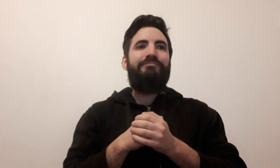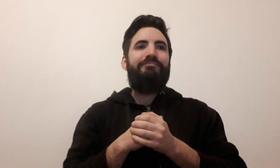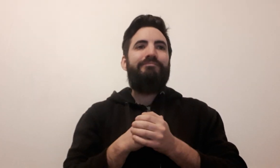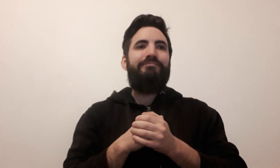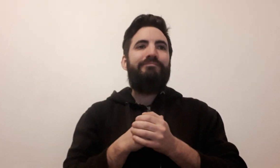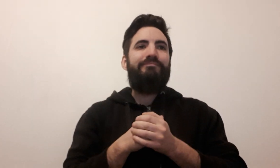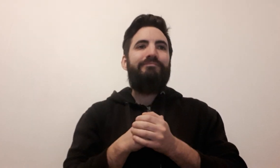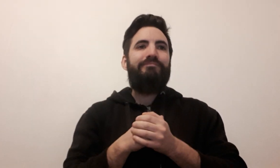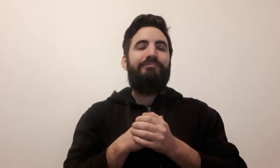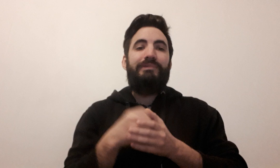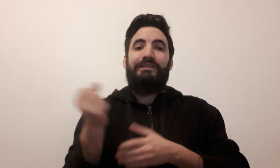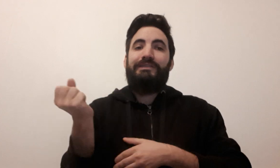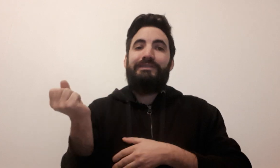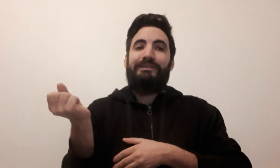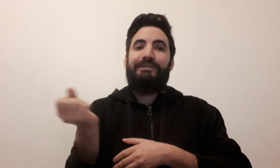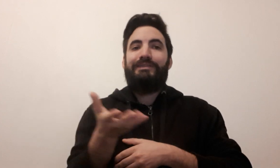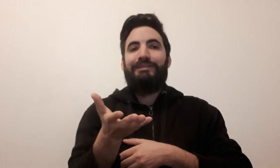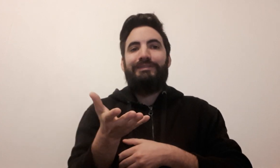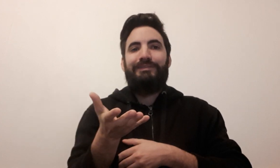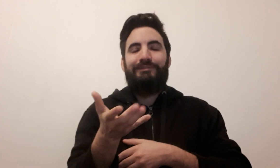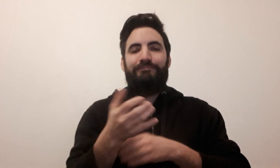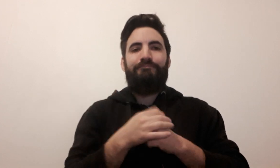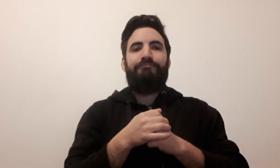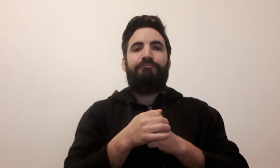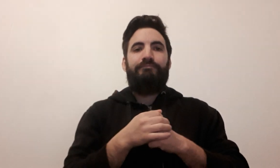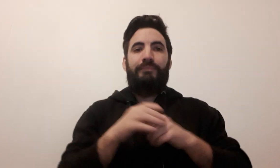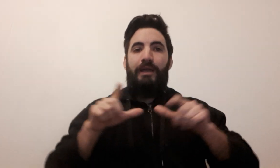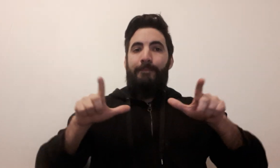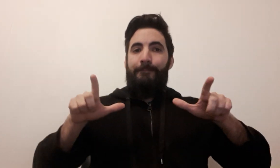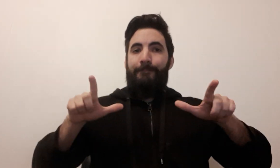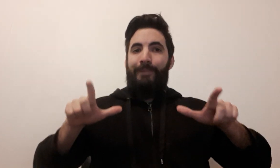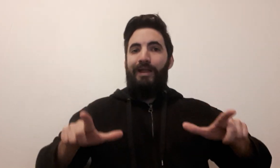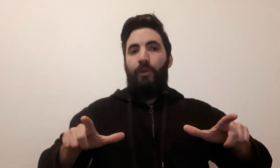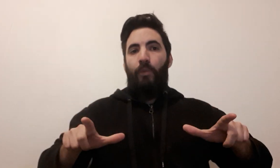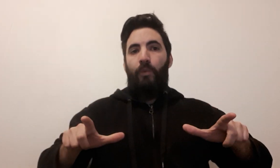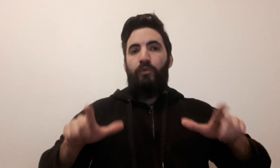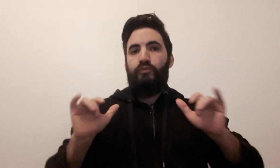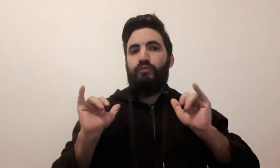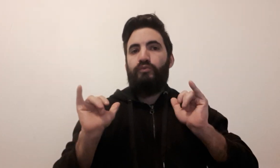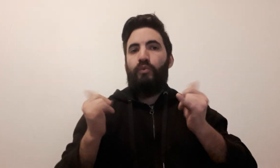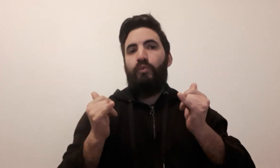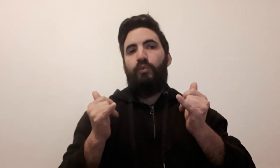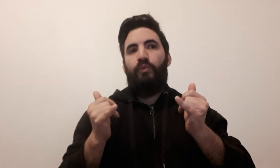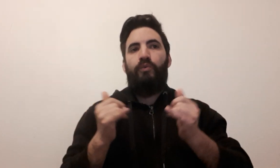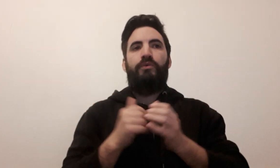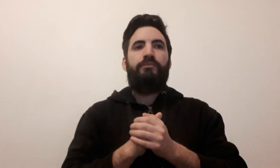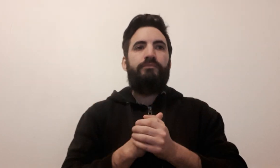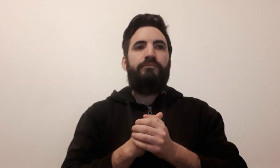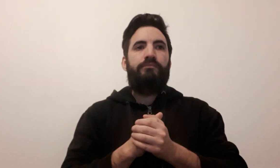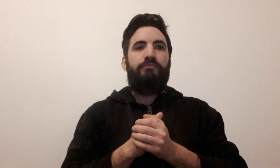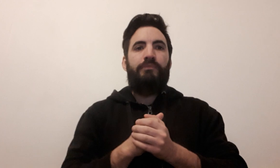dé plateau de jeu